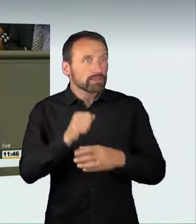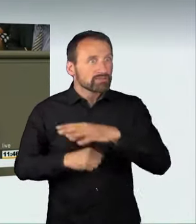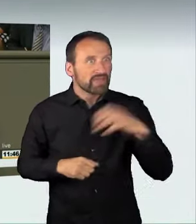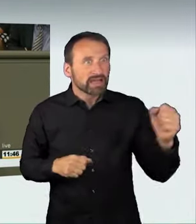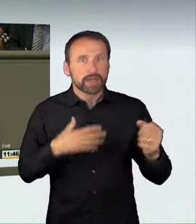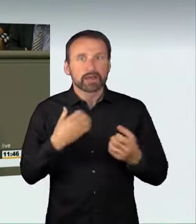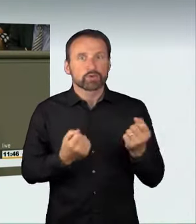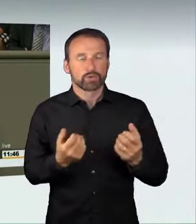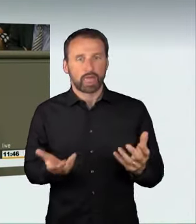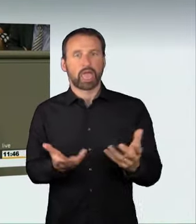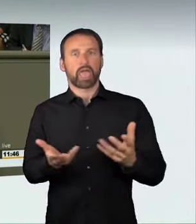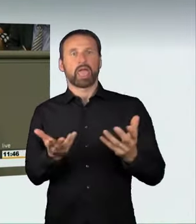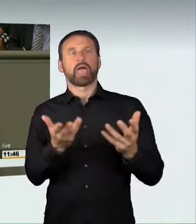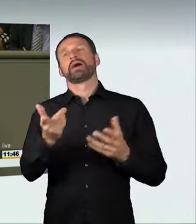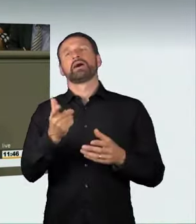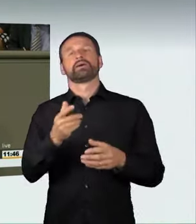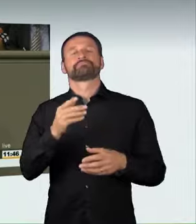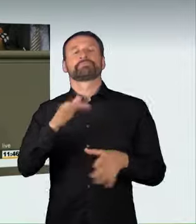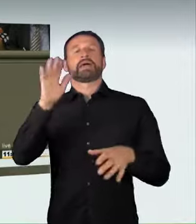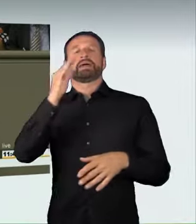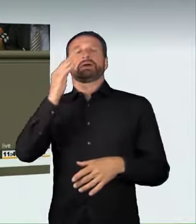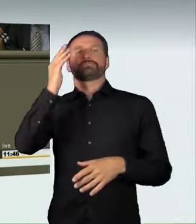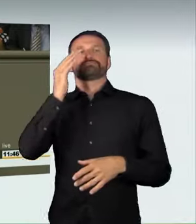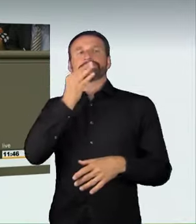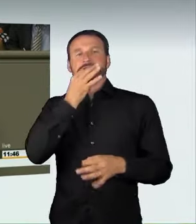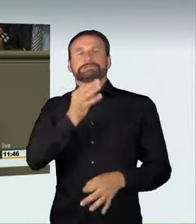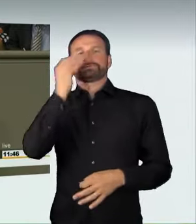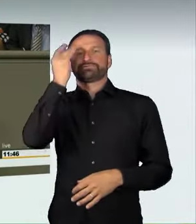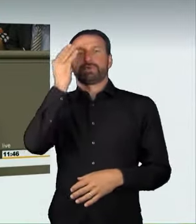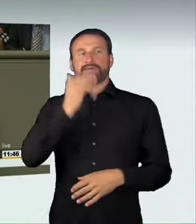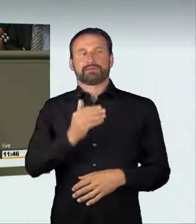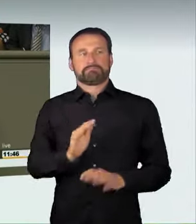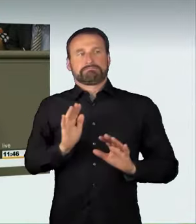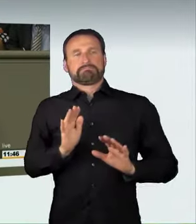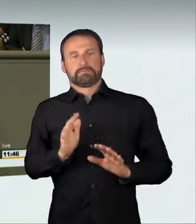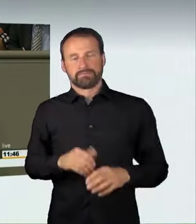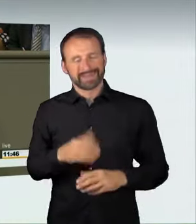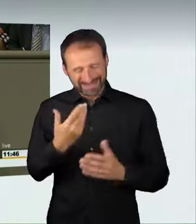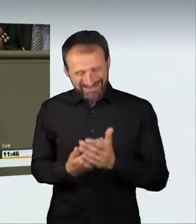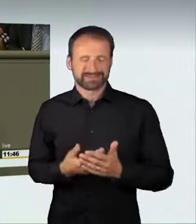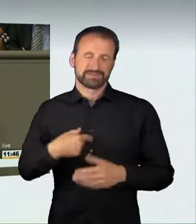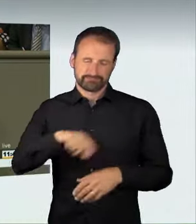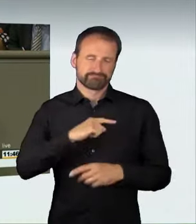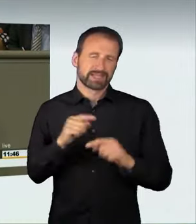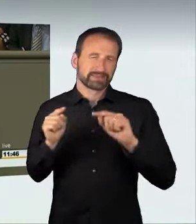Ich glaube, es war richtig, diese Abschreckungswirkung zu erzeugen.